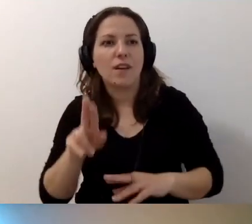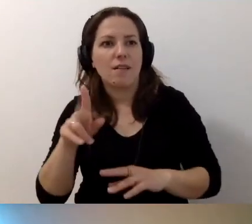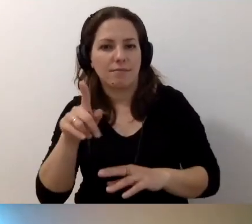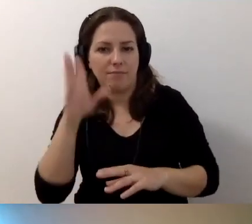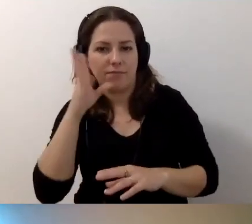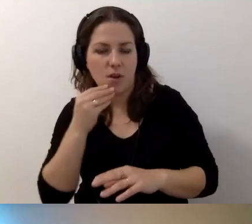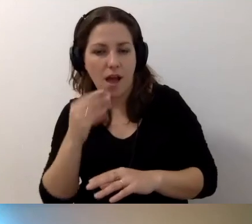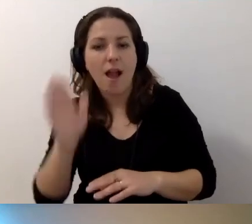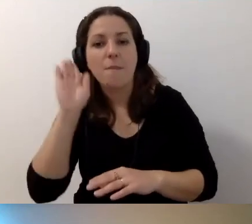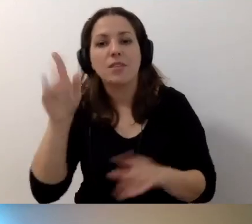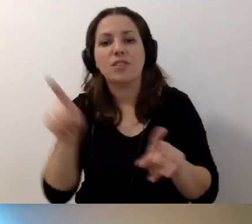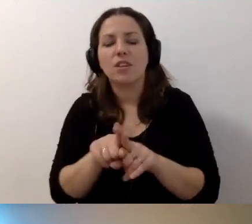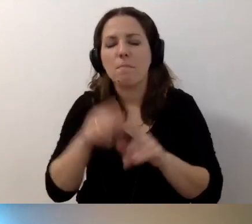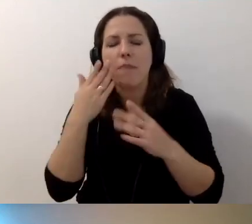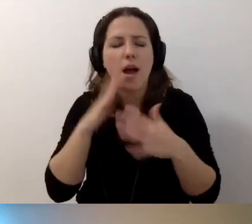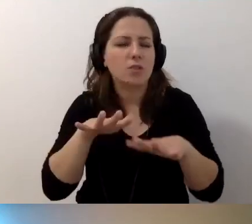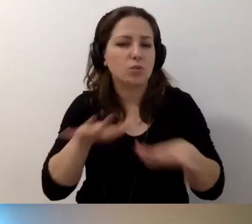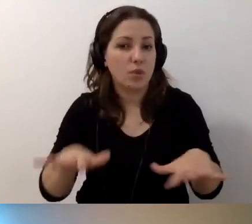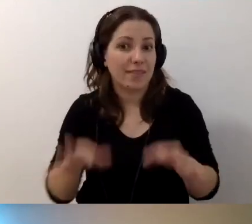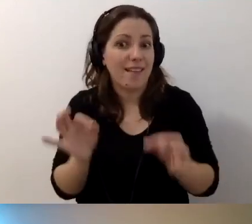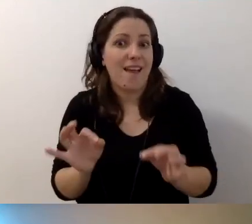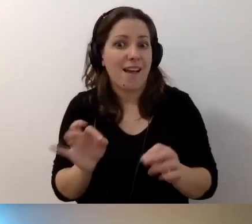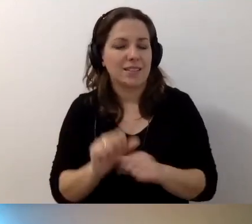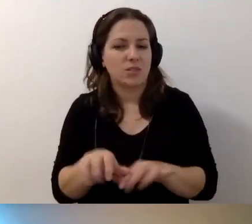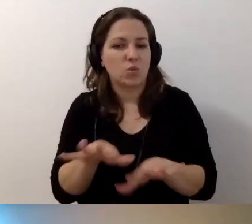Ale będzie też sporo, już teraz jest sporo,